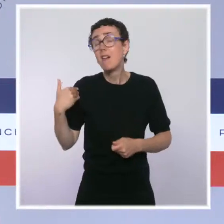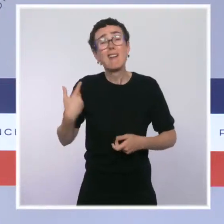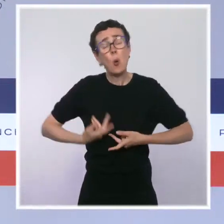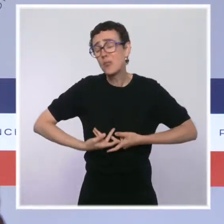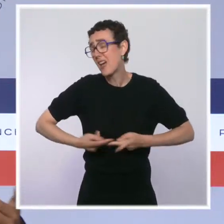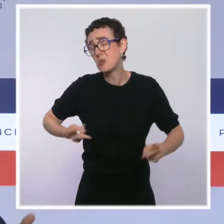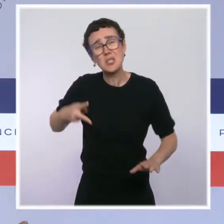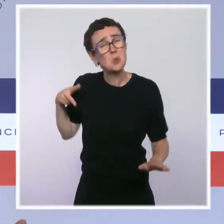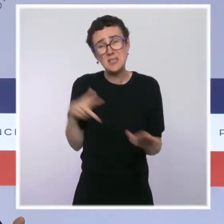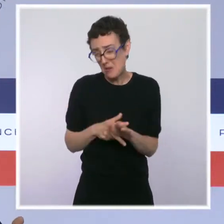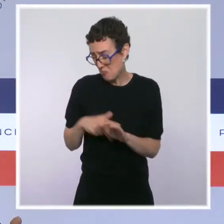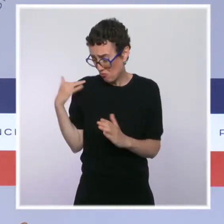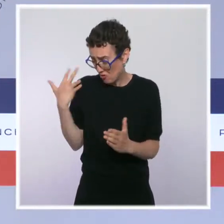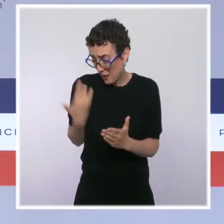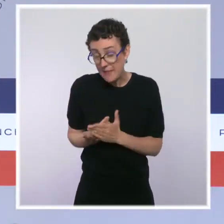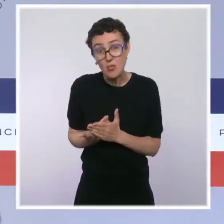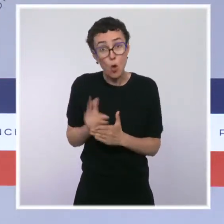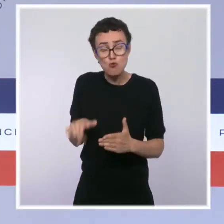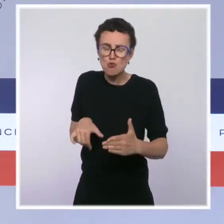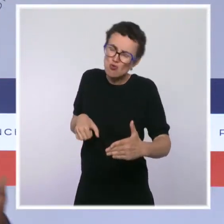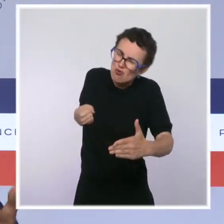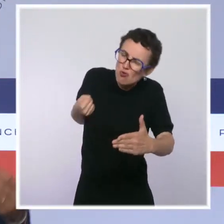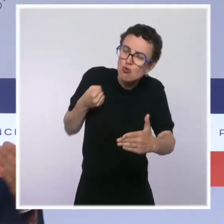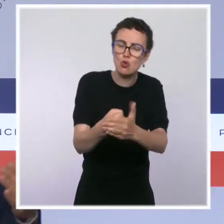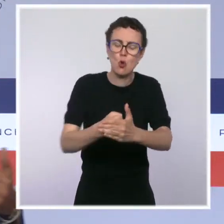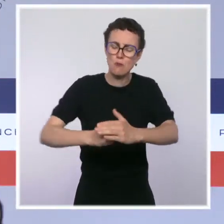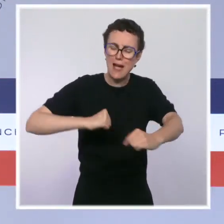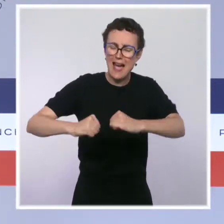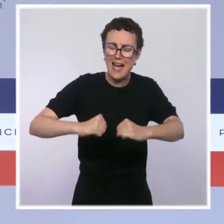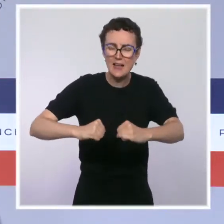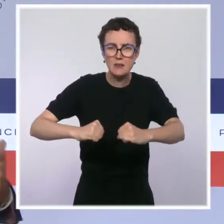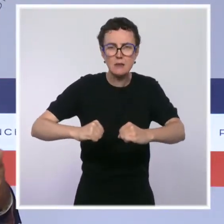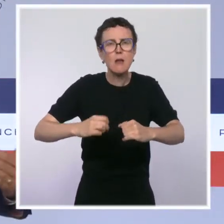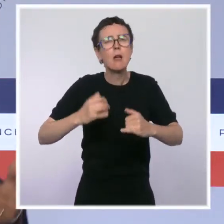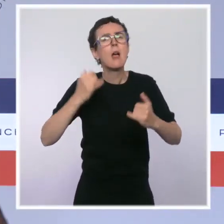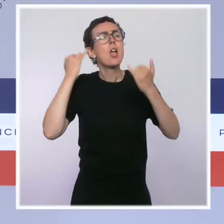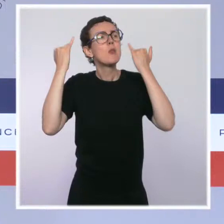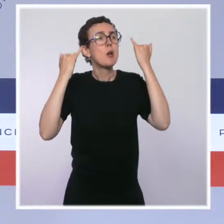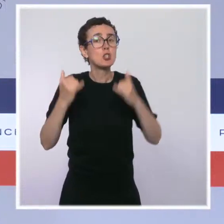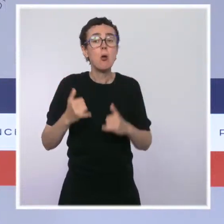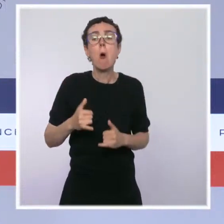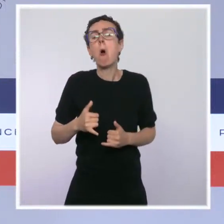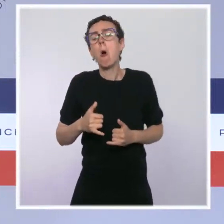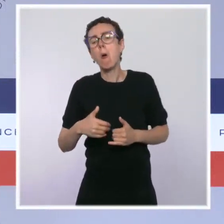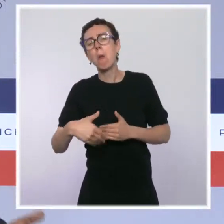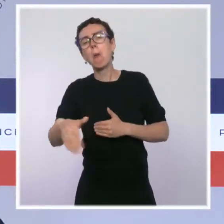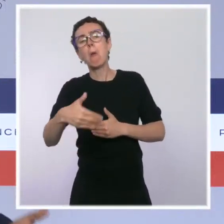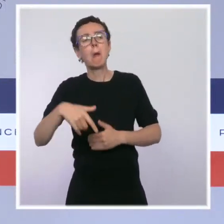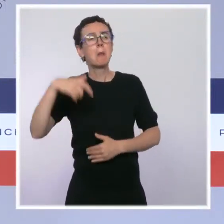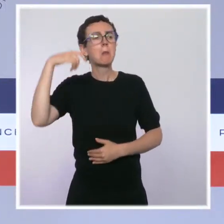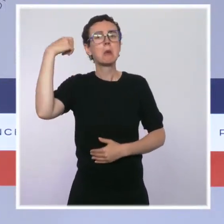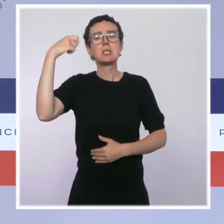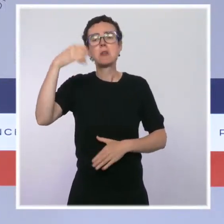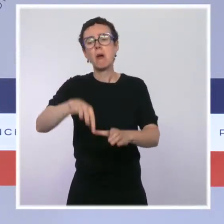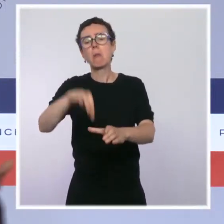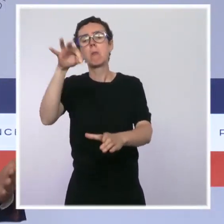Qu'est-ce que ce serait si, sous prétexte qu'il y a une élection présidentielle dans 8 ou 10 mois, on se mettait tout d'un coup à dire : écoutez,